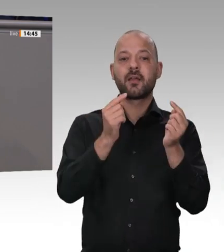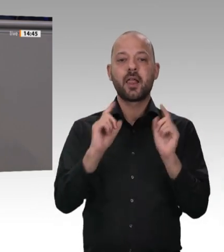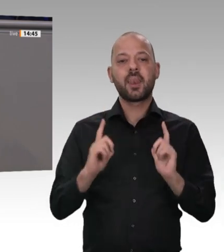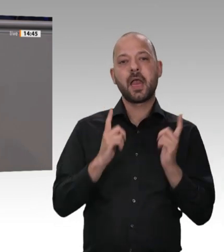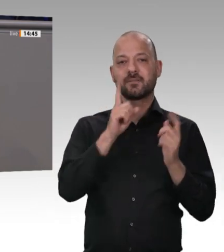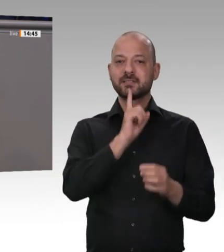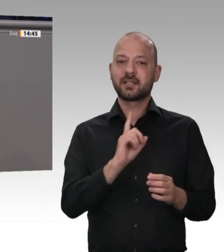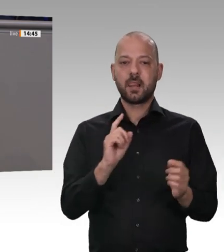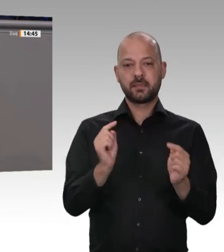werden.